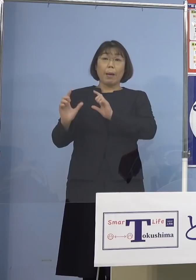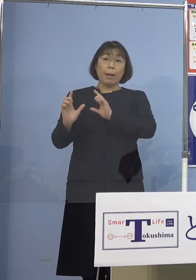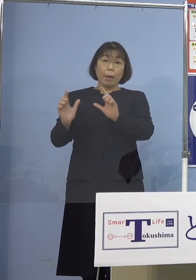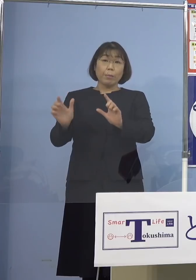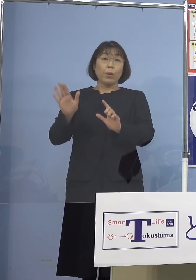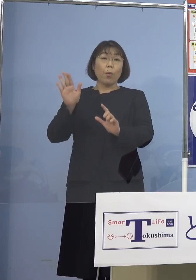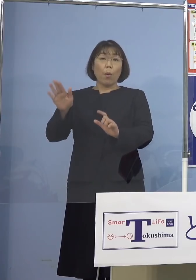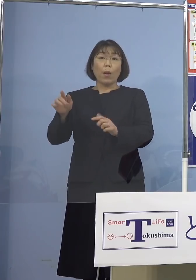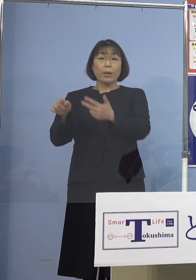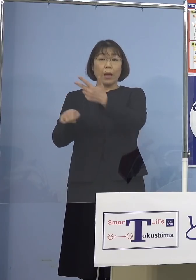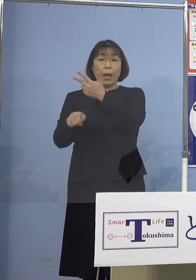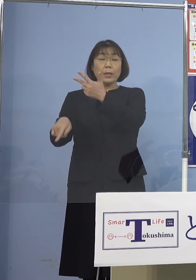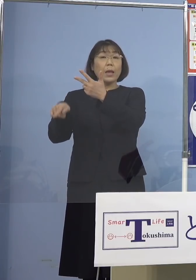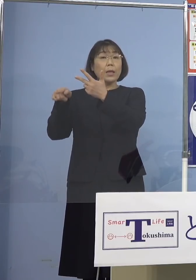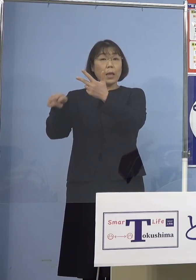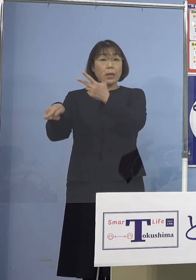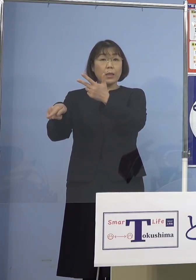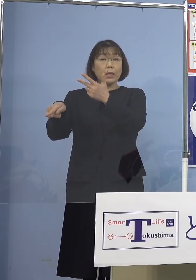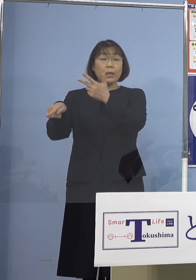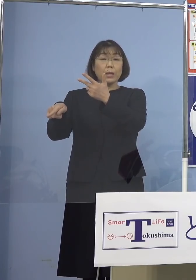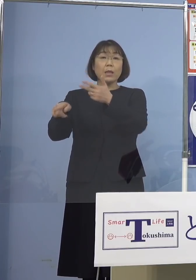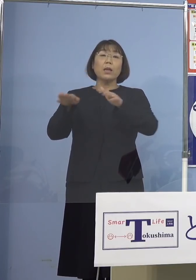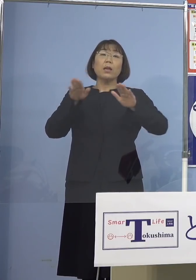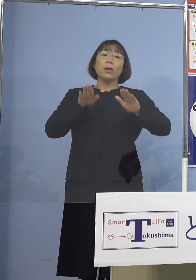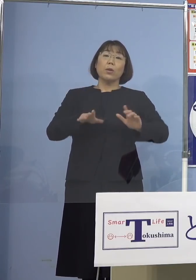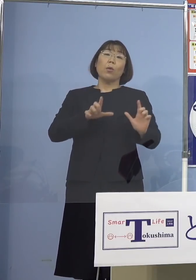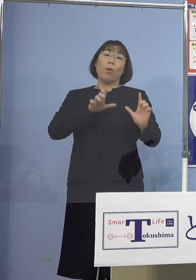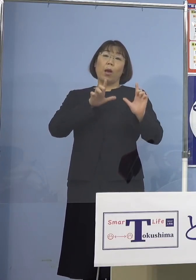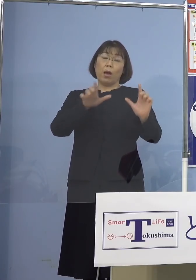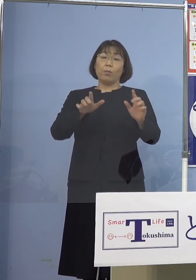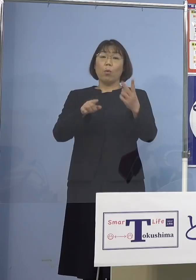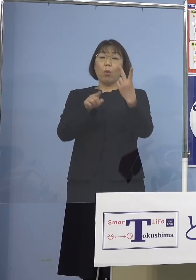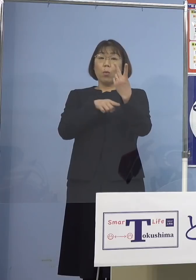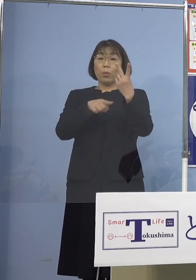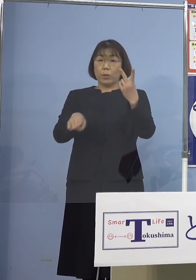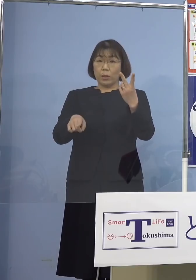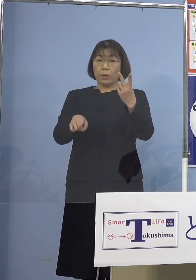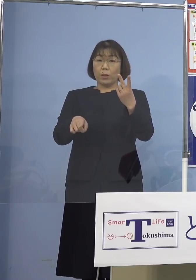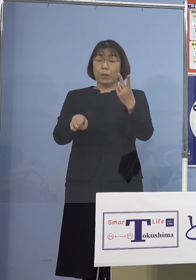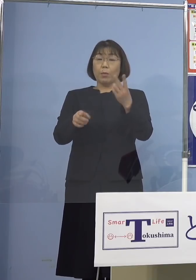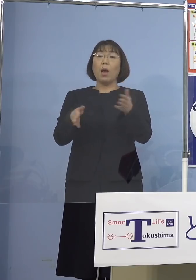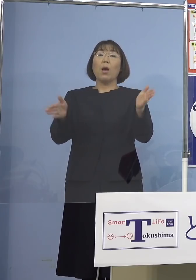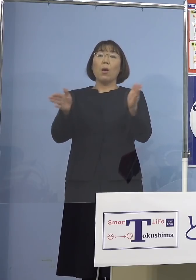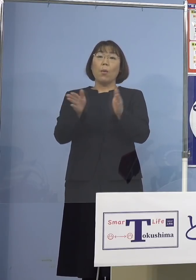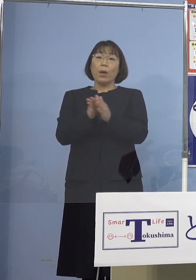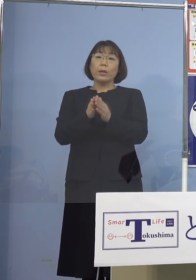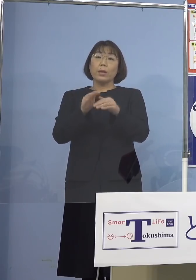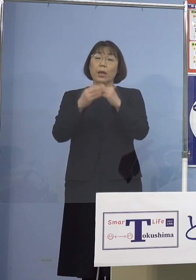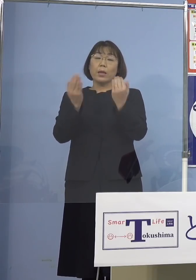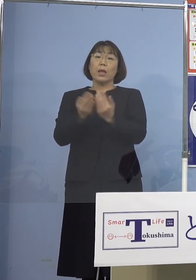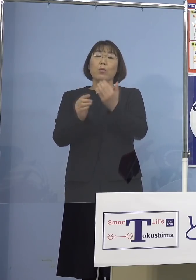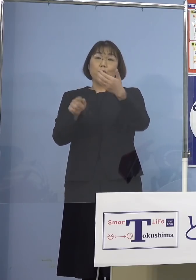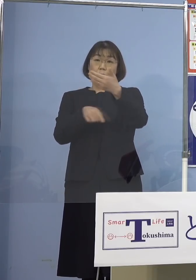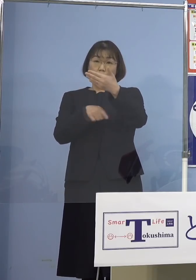7名の感染者に本日発表の2名を加えた 9名の感染者が一つのこちらも